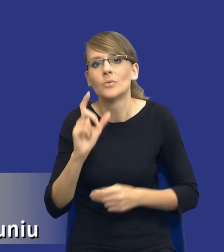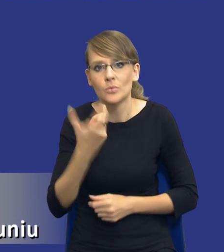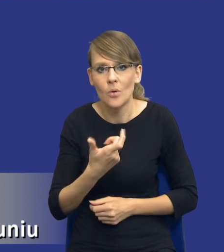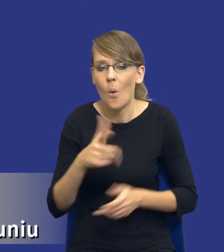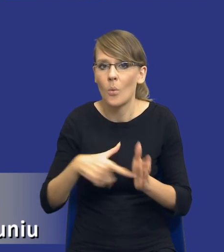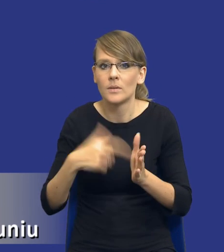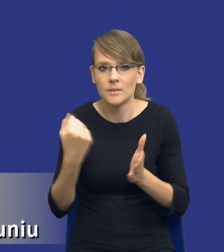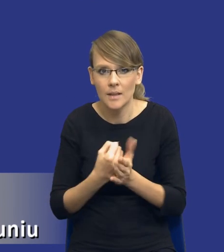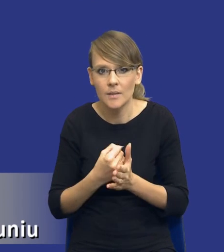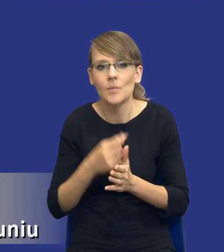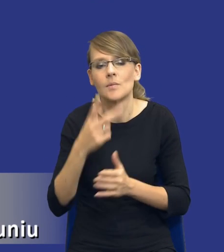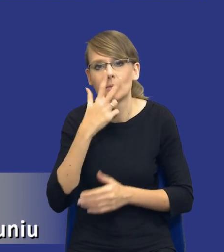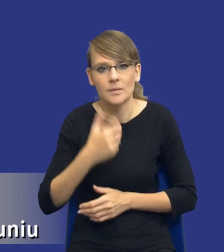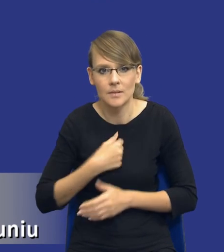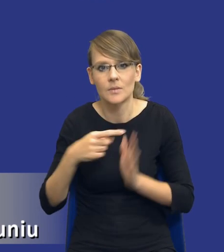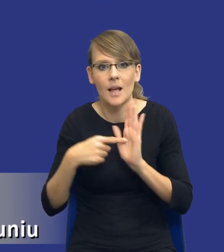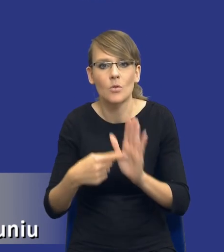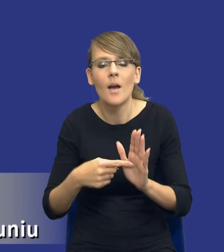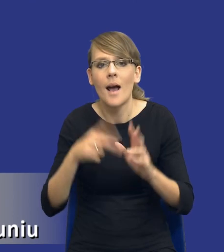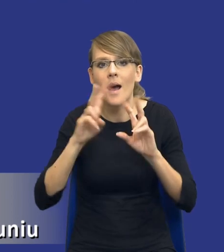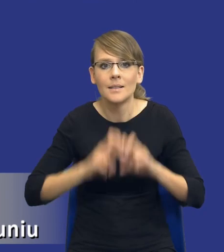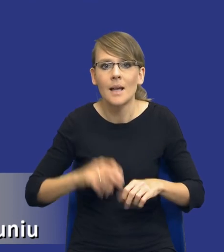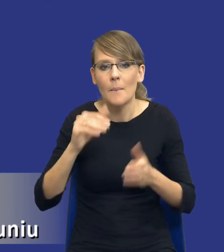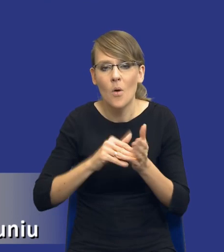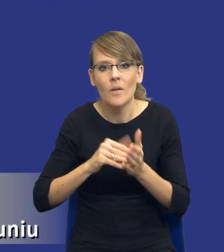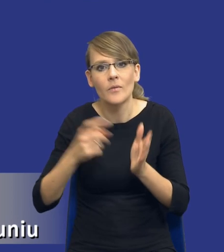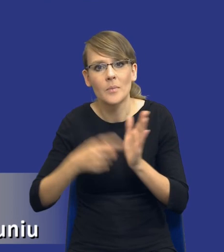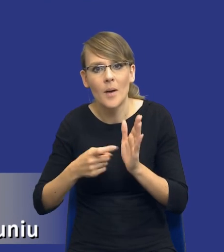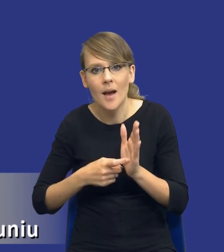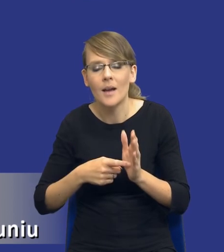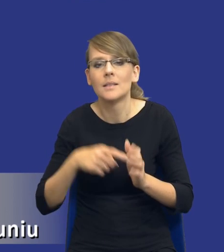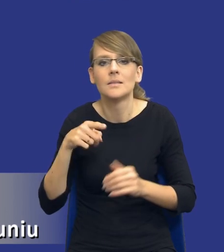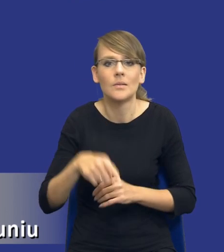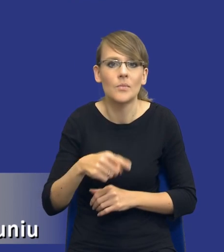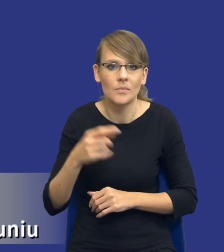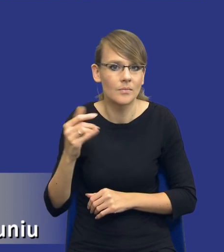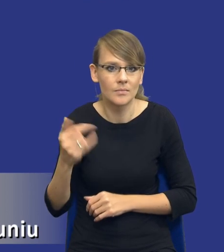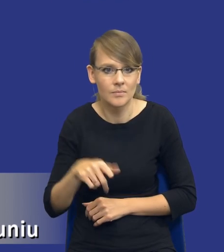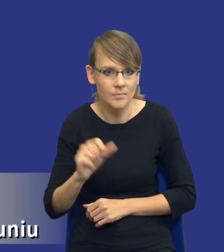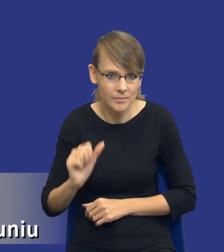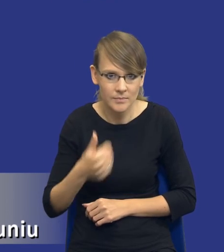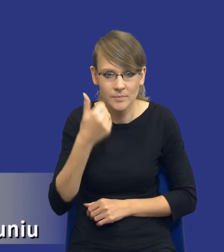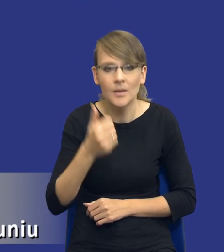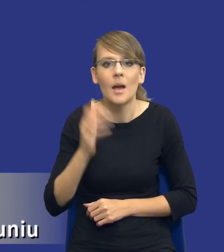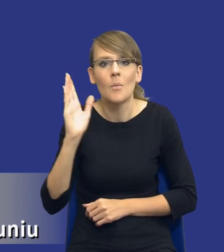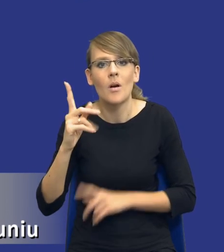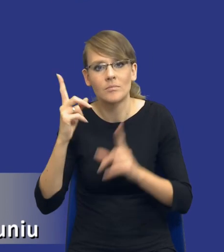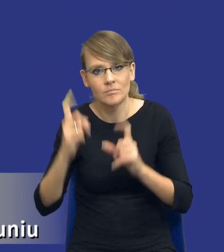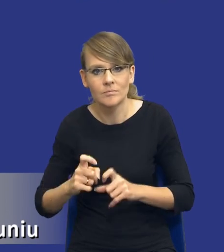wskazuje wyraźnie, że analiza potrzeb i wymagań dokonywana jest przed wszczęciem postępowania o udzielenie zamówienia publicznego.